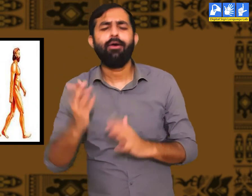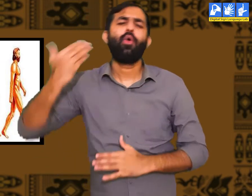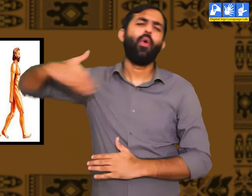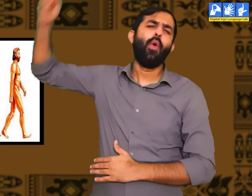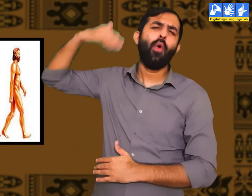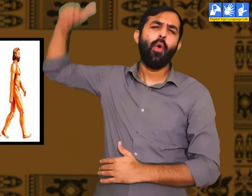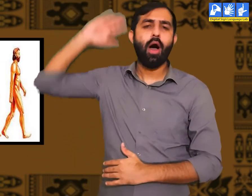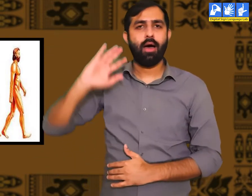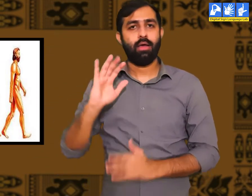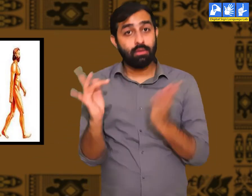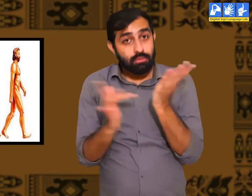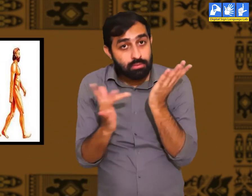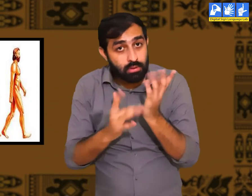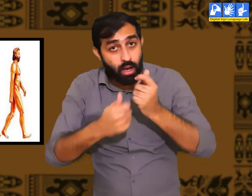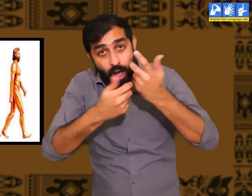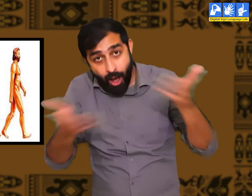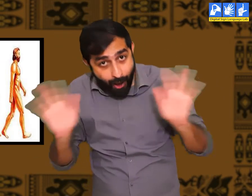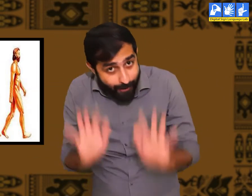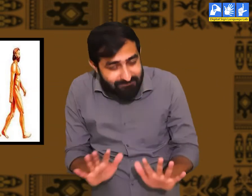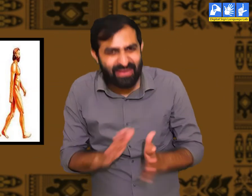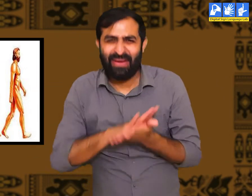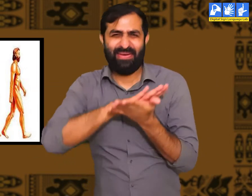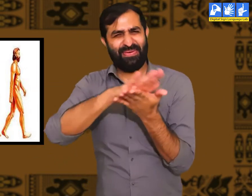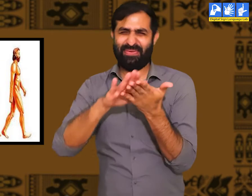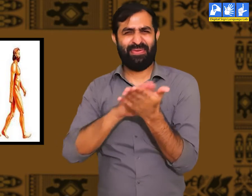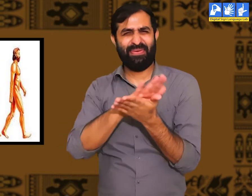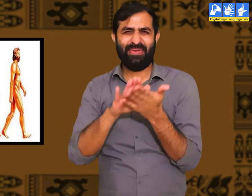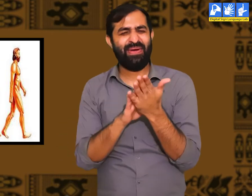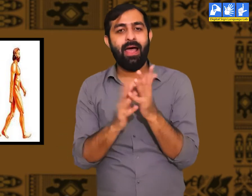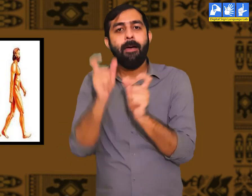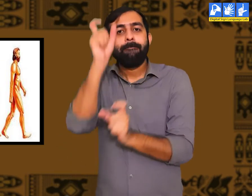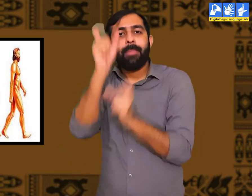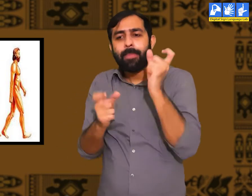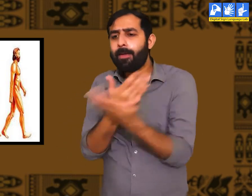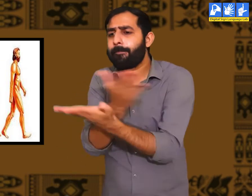प्राचीन काल में क्या इस संसार में तकनीकें थीं ? नहीं।